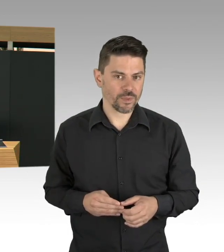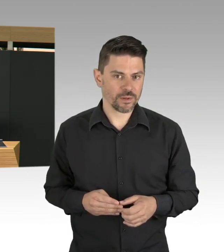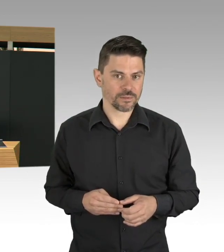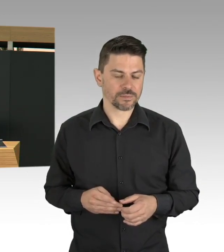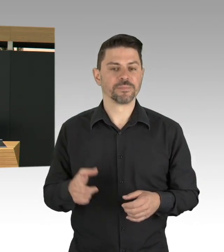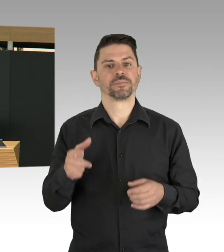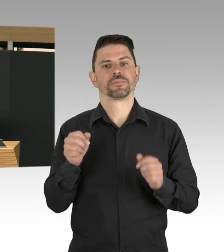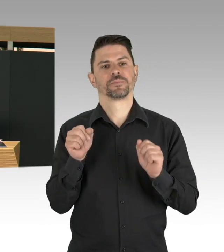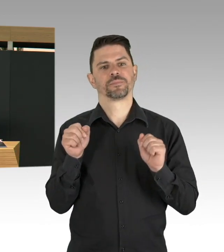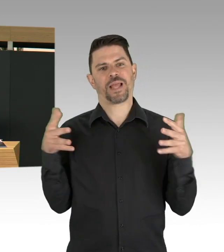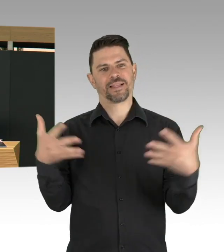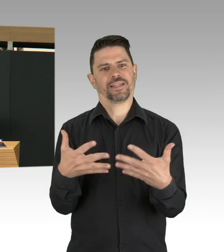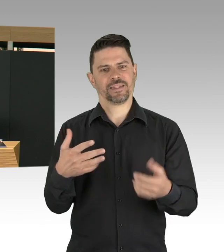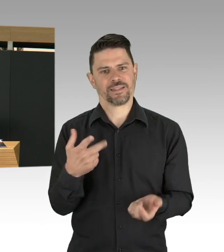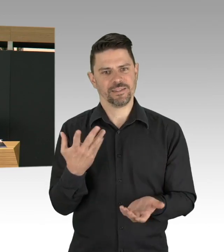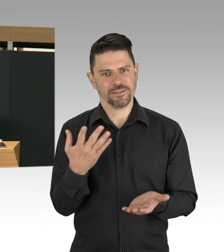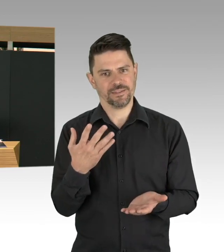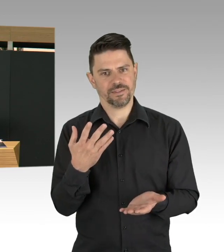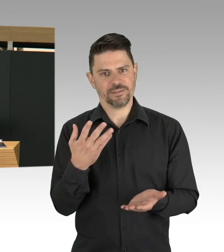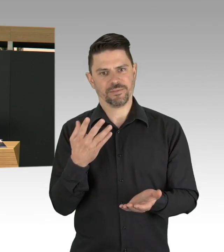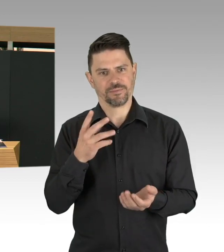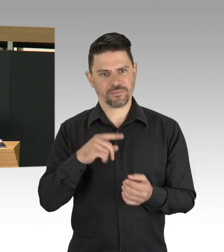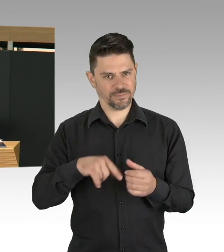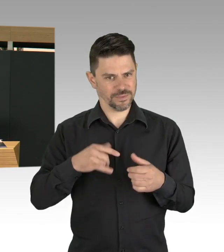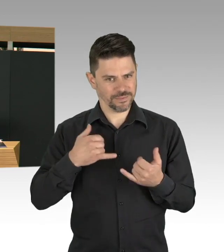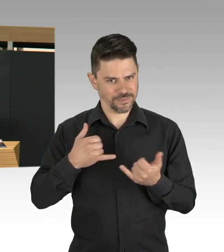und dergleichen, aber, ich finde, dass Testungen,